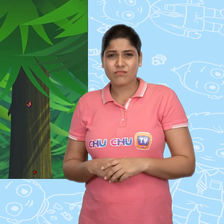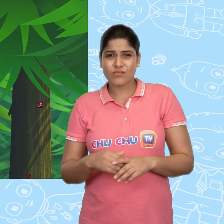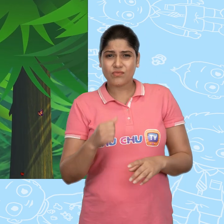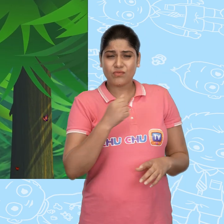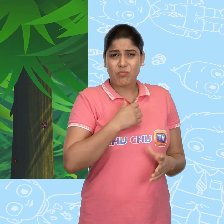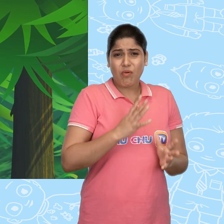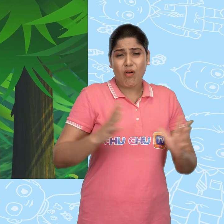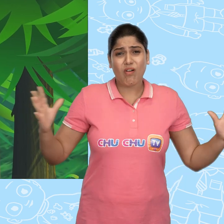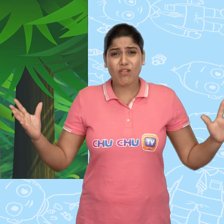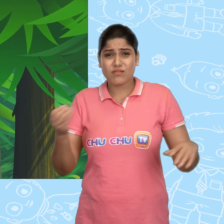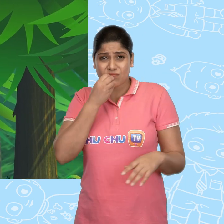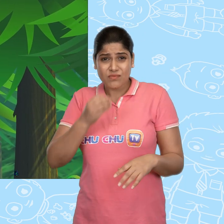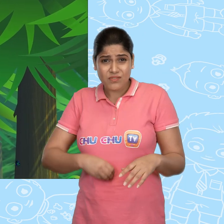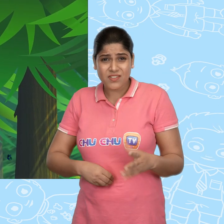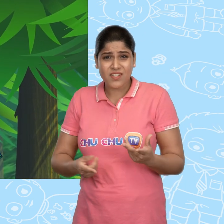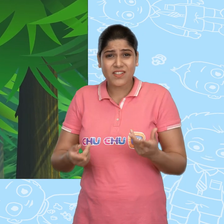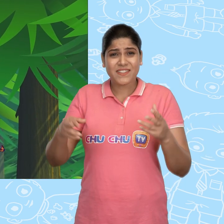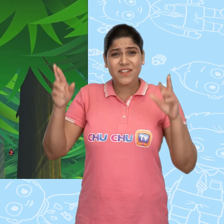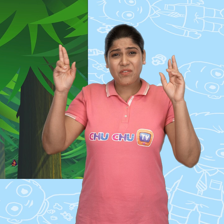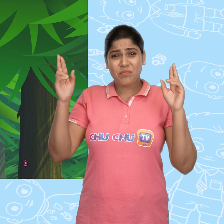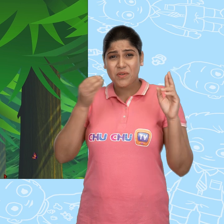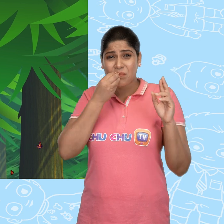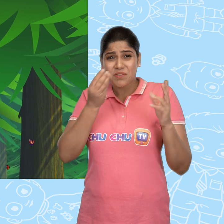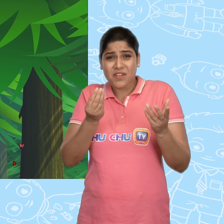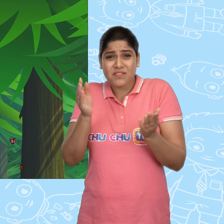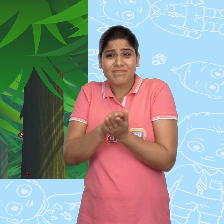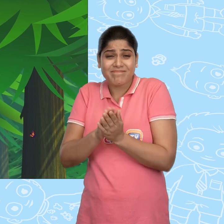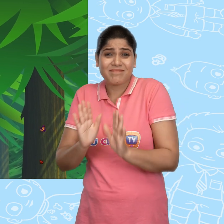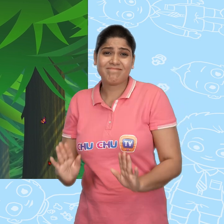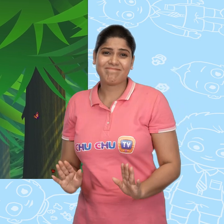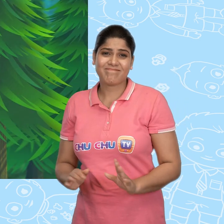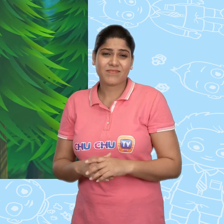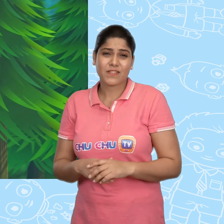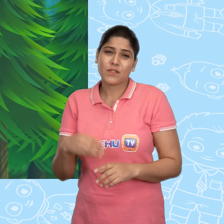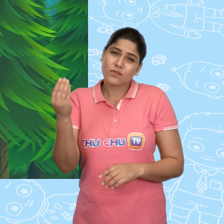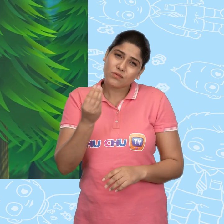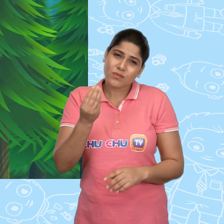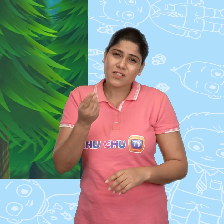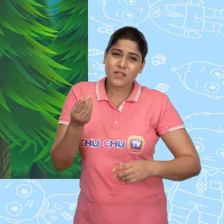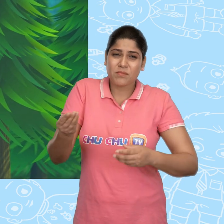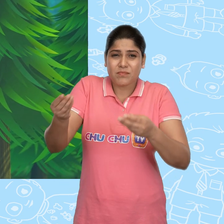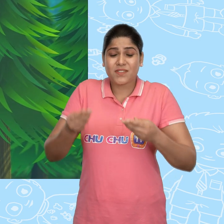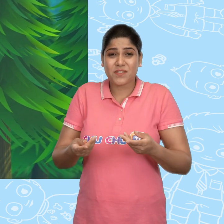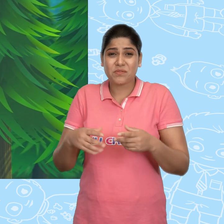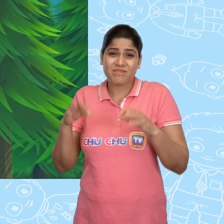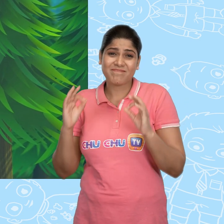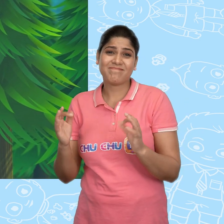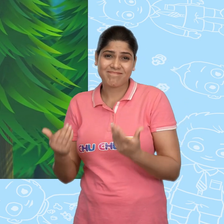मुझे बहुत भूख लगी है काश मेरे पास खाने को कुछ होता। थोड़ा सा भी मिलता तो कितना अच्छा होता।